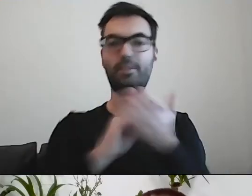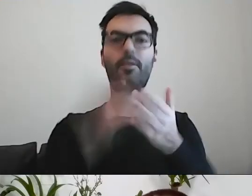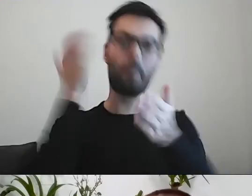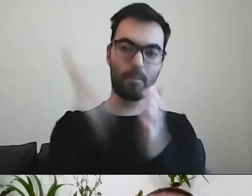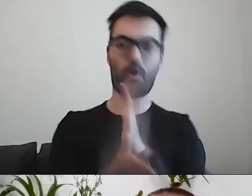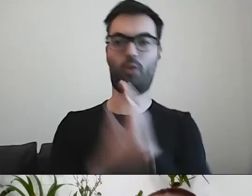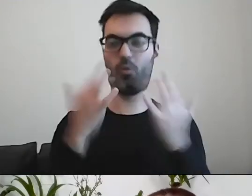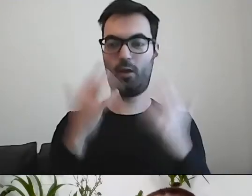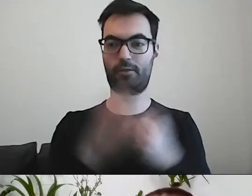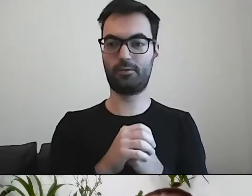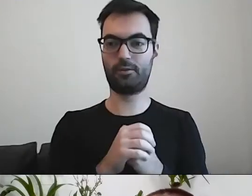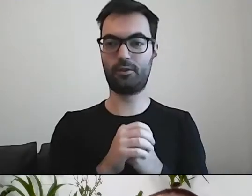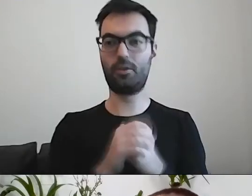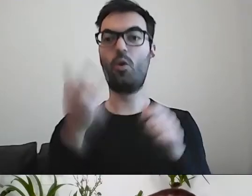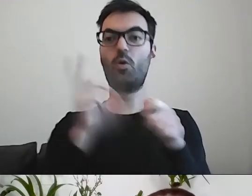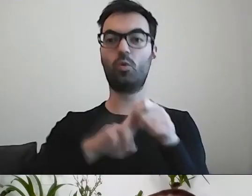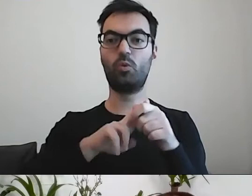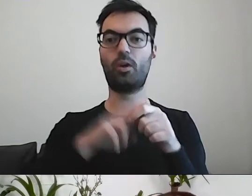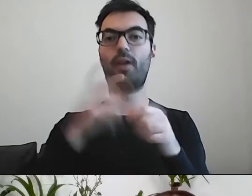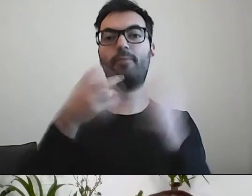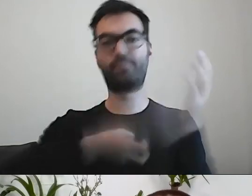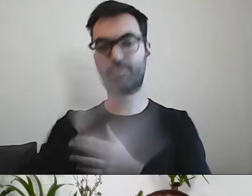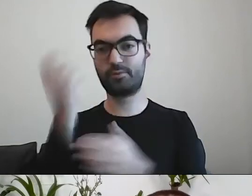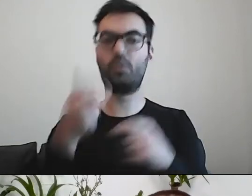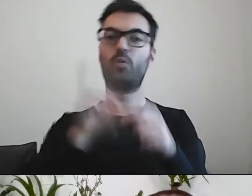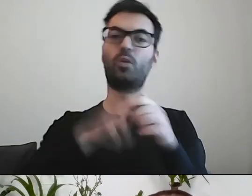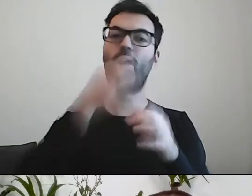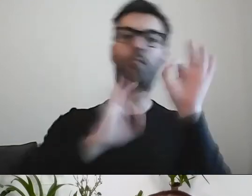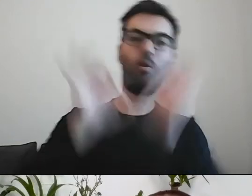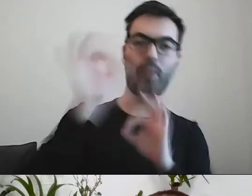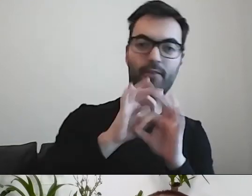Które części można pominąć. Co można przerobić na listę w punktach.